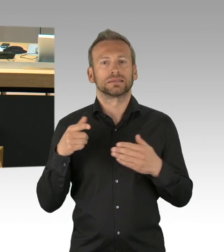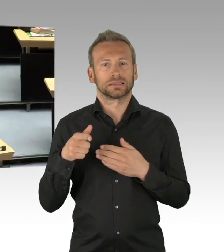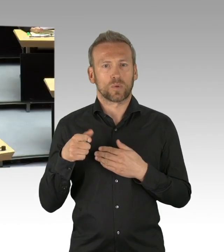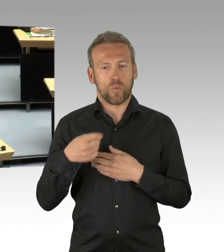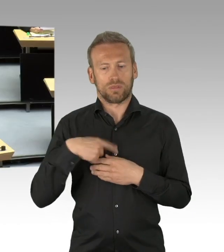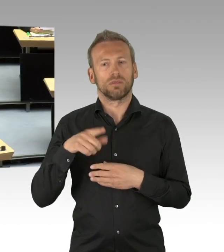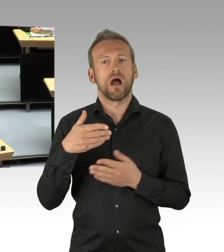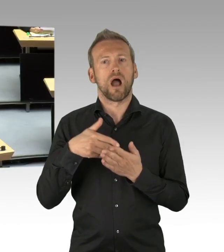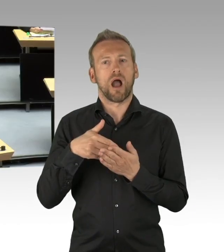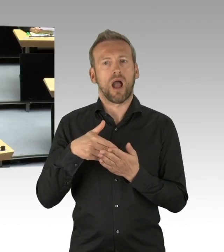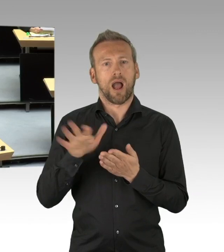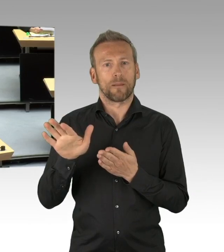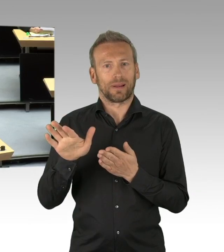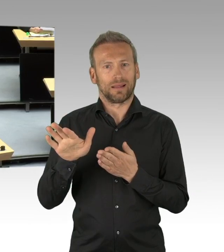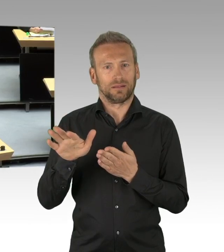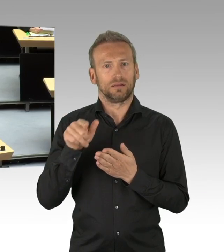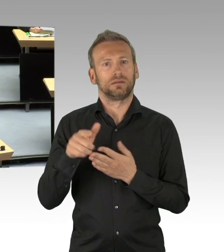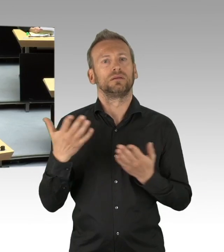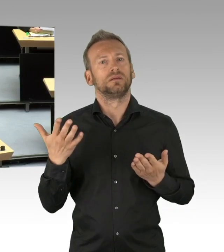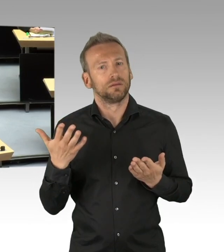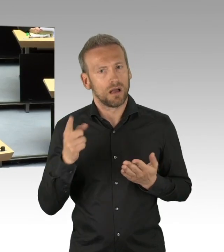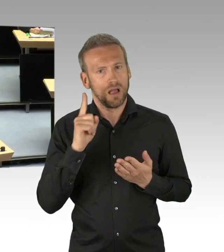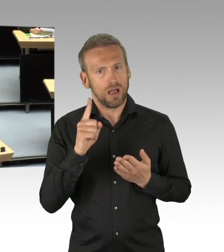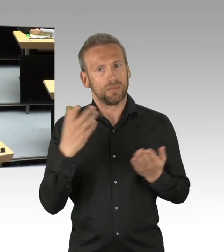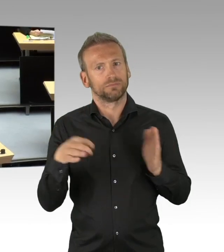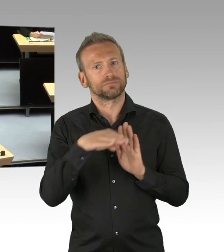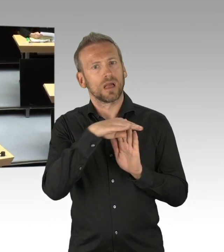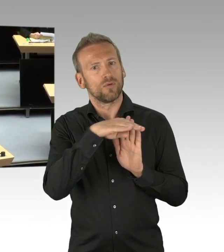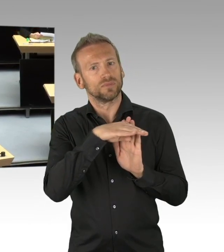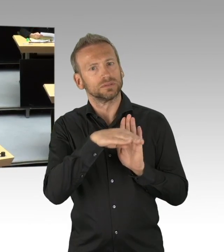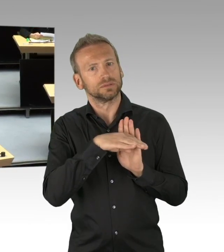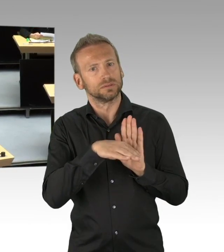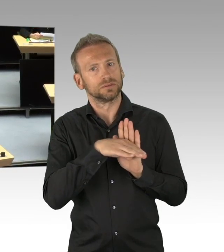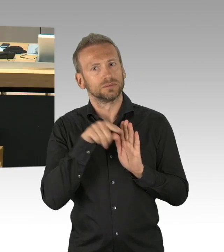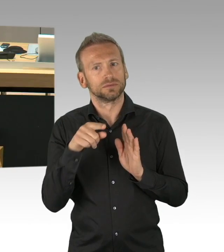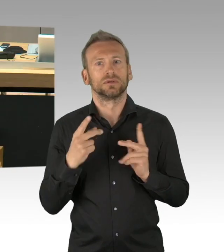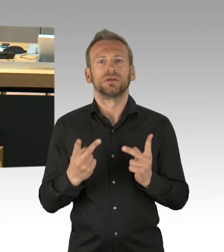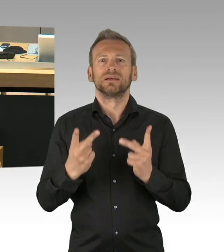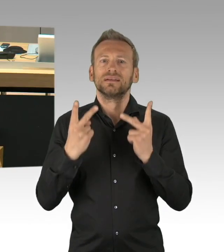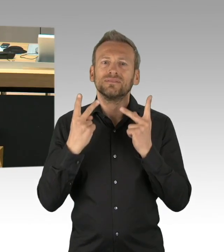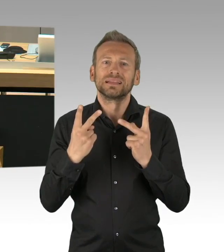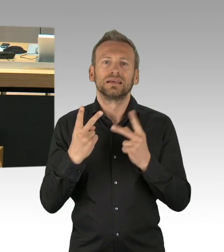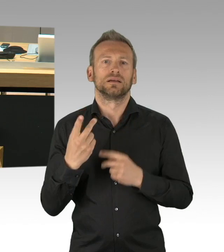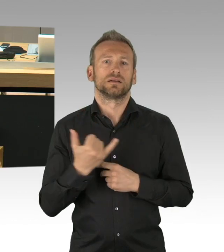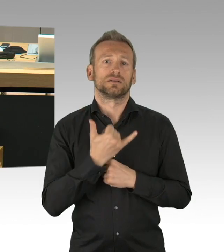unserer Aufgabe als Oppositionsfraktion nach und legen Ihnen einen Entschließungsantrag vor, der der besonderen Bedeutung